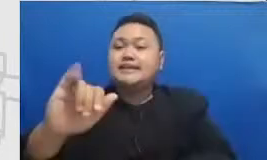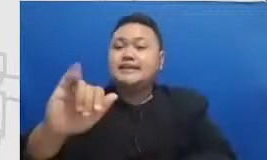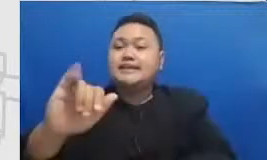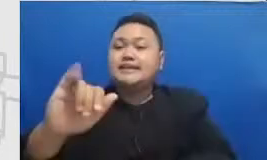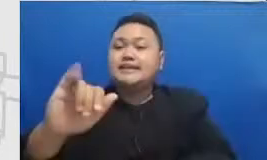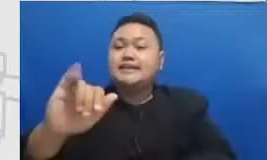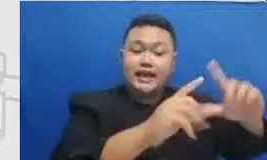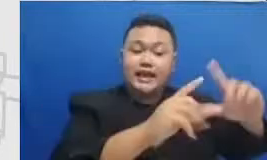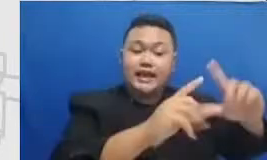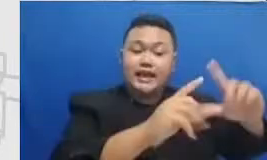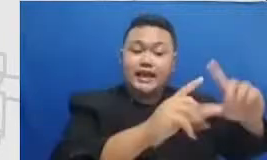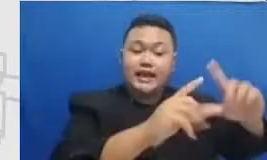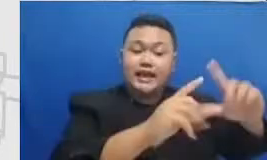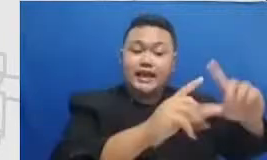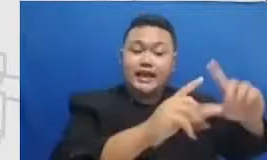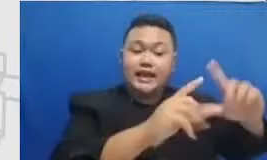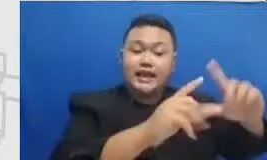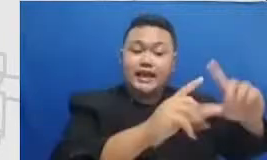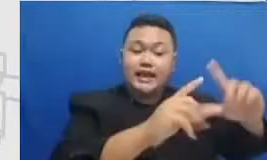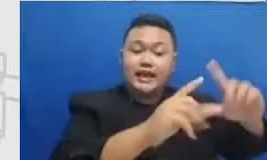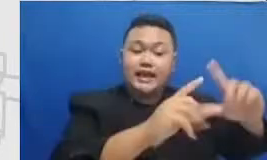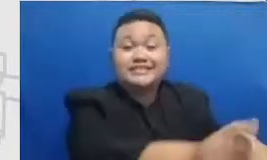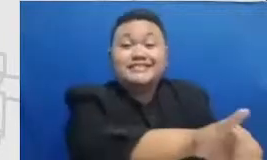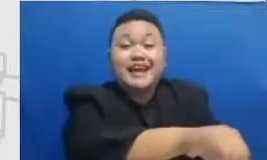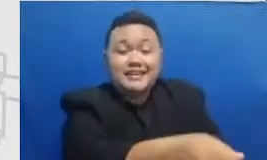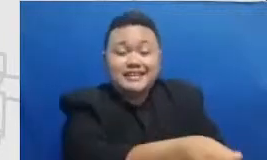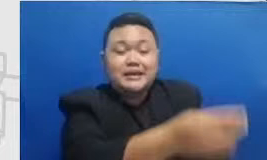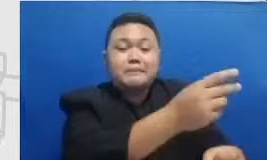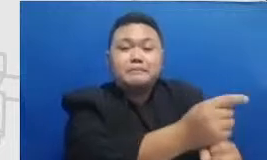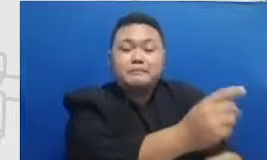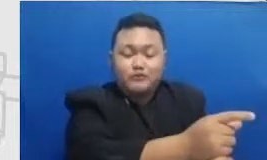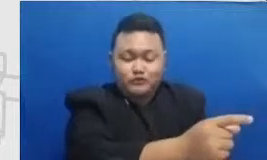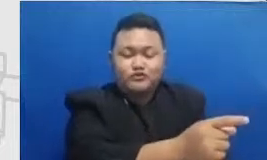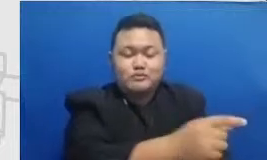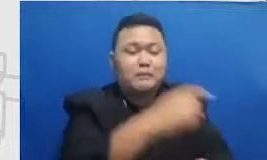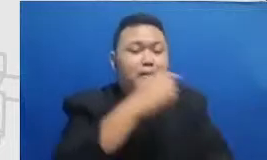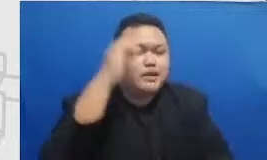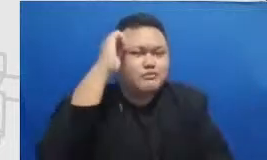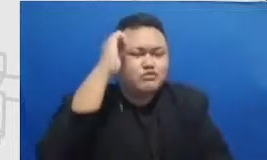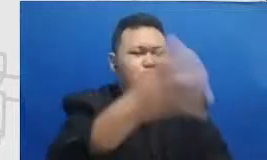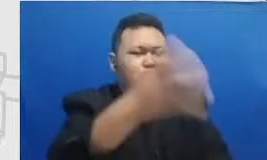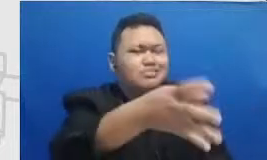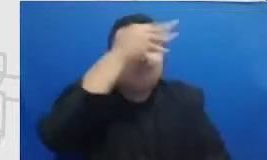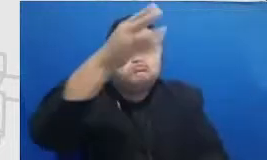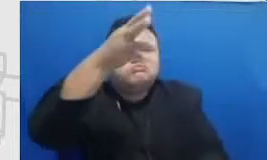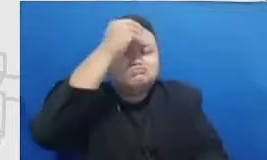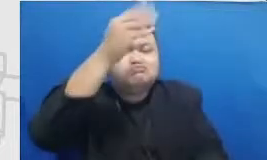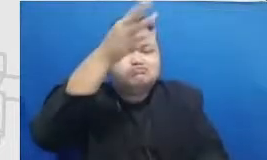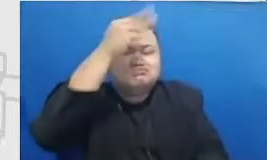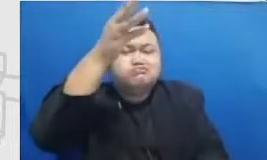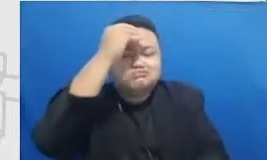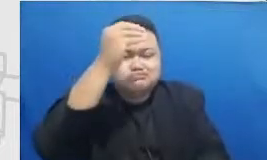perjalanannya itu sebetulnya Ada apa saja Stasiun keretanya ada berapa jaraknya berapa Tantangan